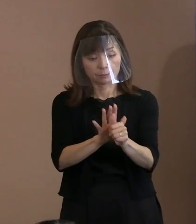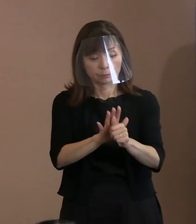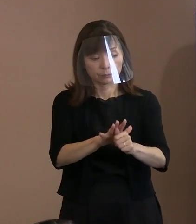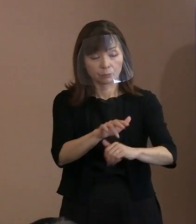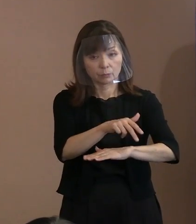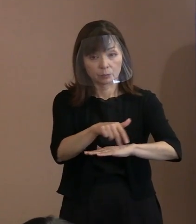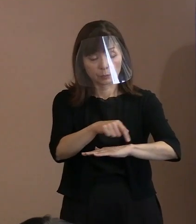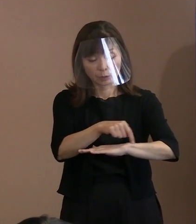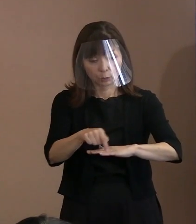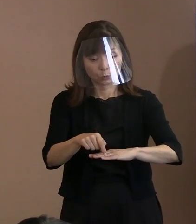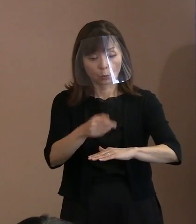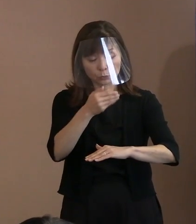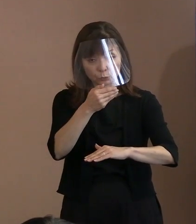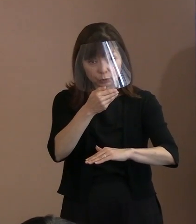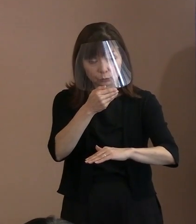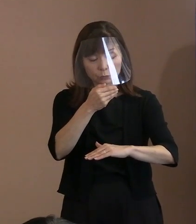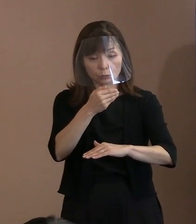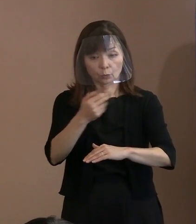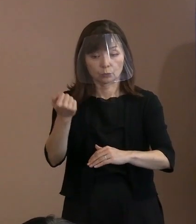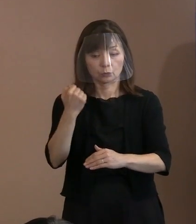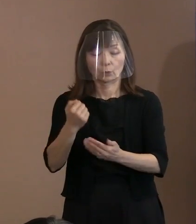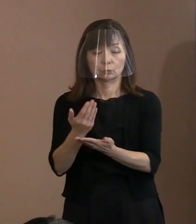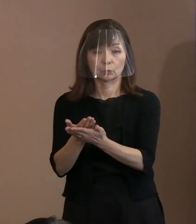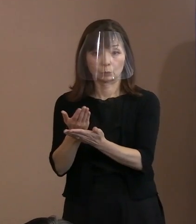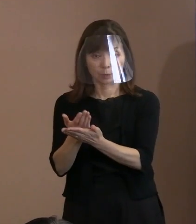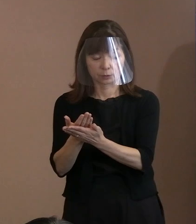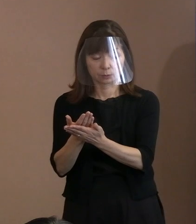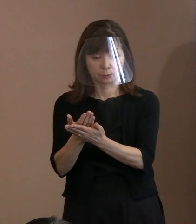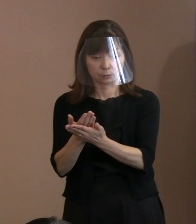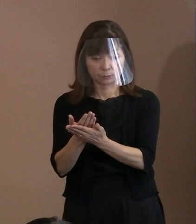宣言の骨子は以上のとおりであります｡